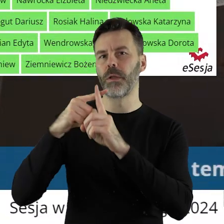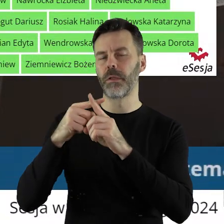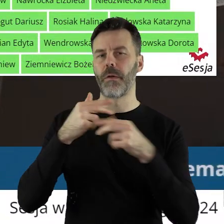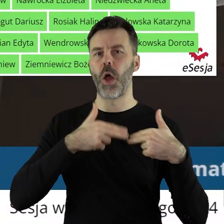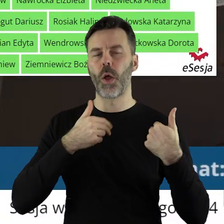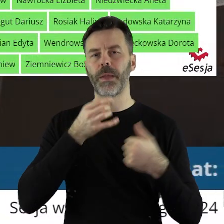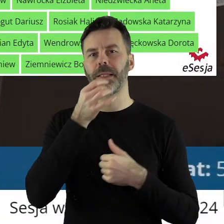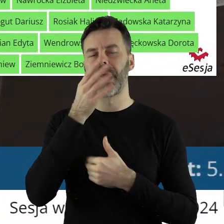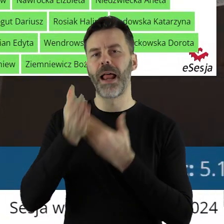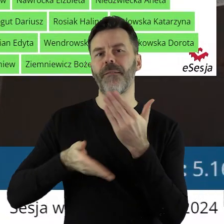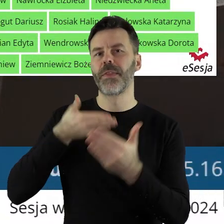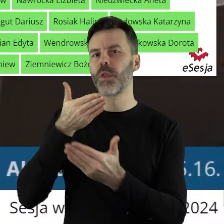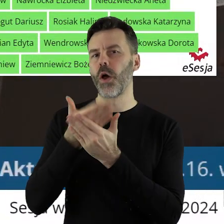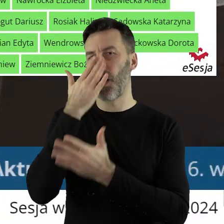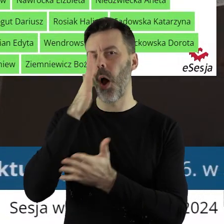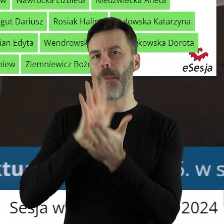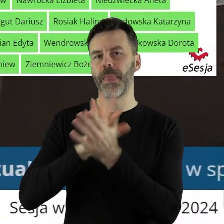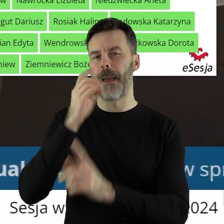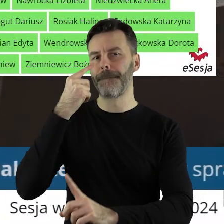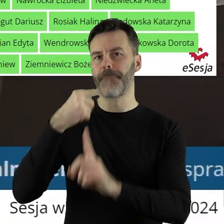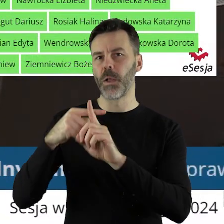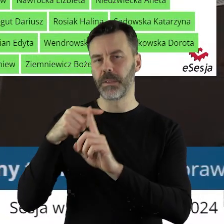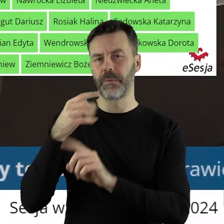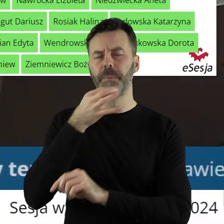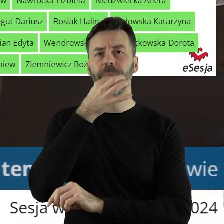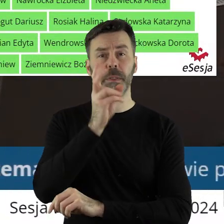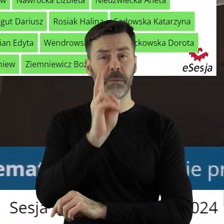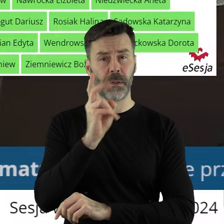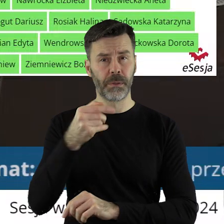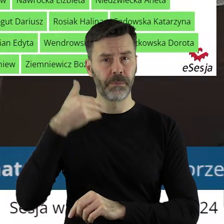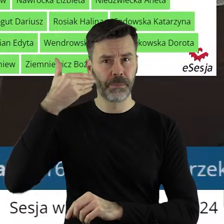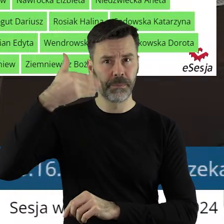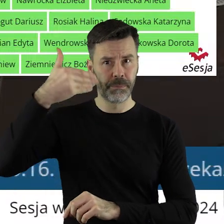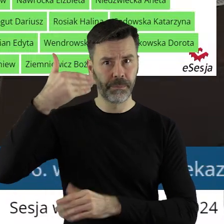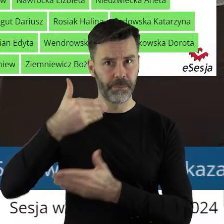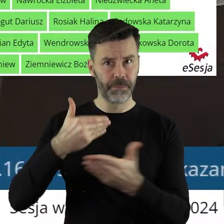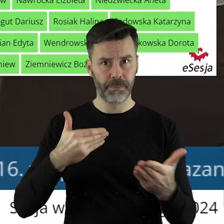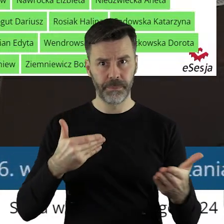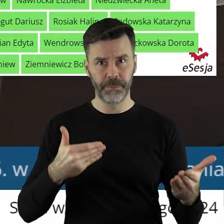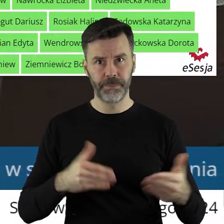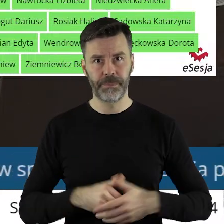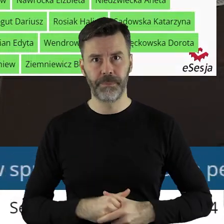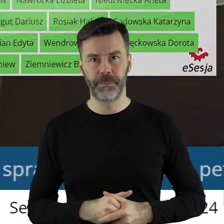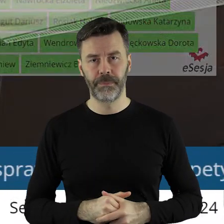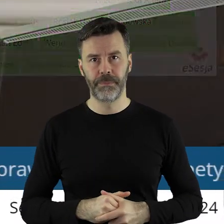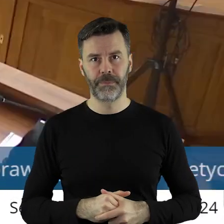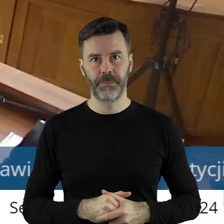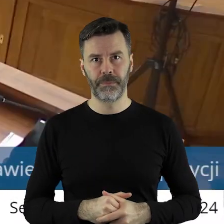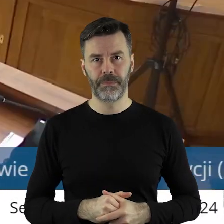przez Komisję Skarg, Wniosków i Petycji. Czy ktoś z państwa radnych chciałby zabrać głos w tym punkcie?